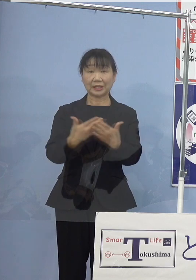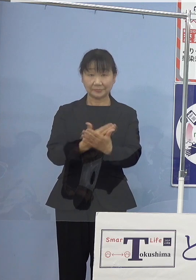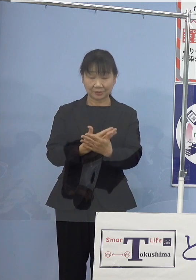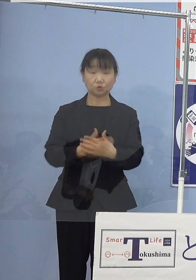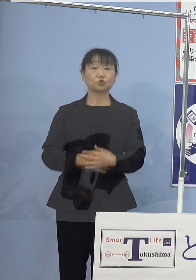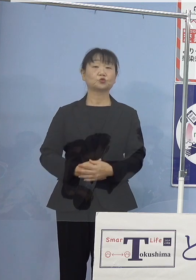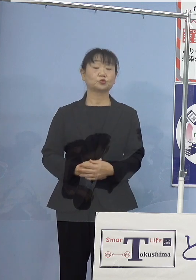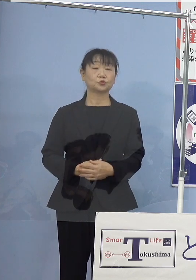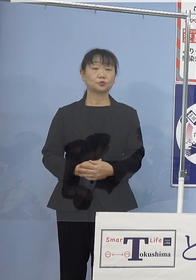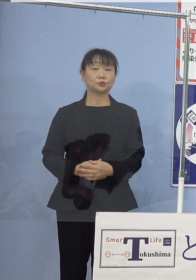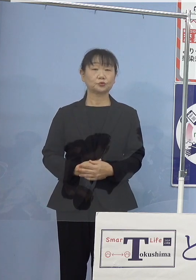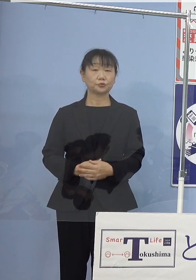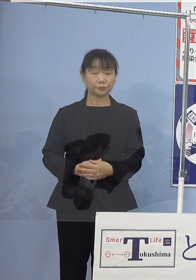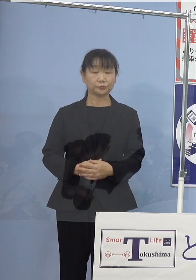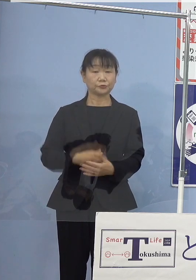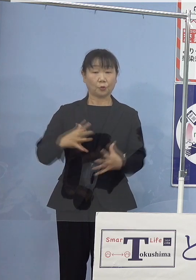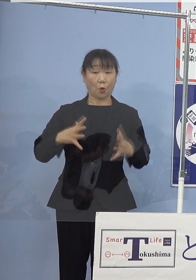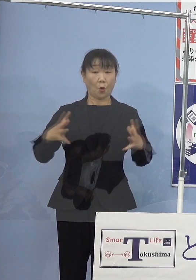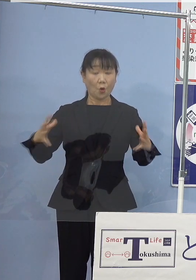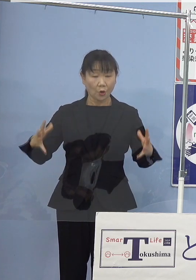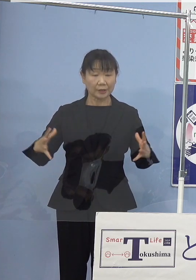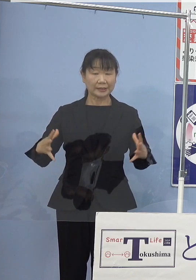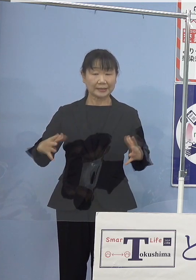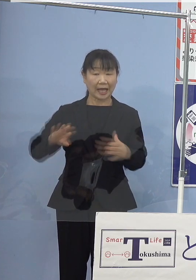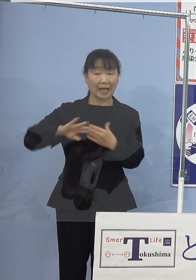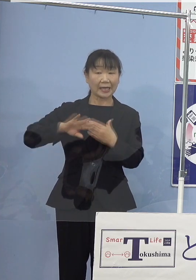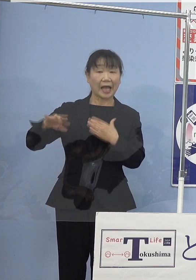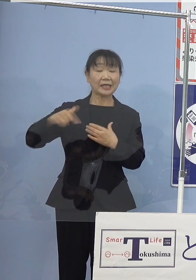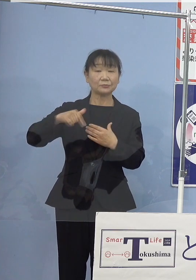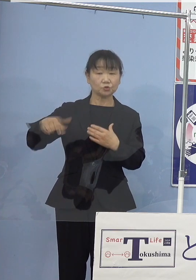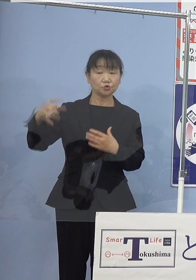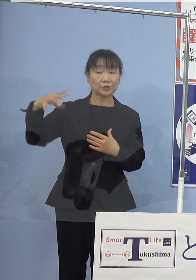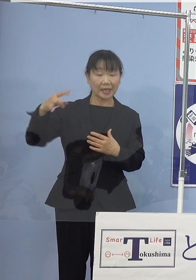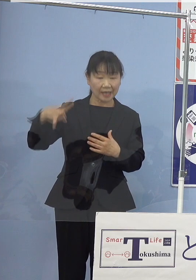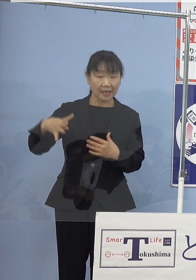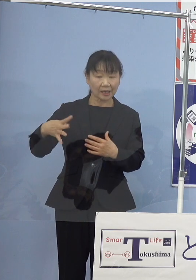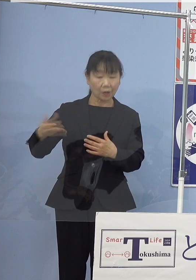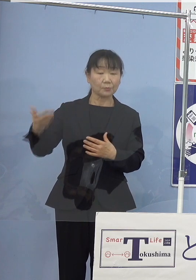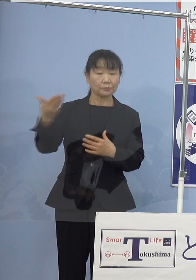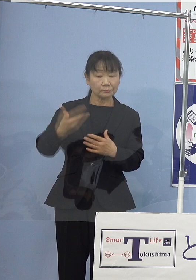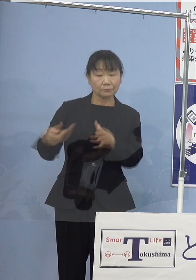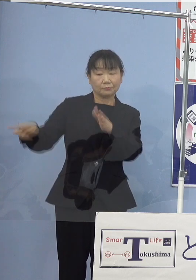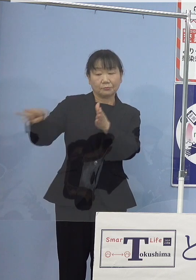また、大容量の外部電源供給システムを 備えておりまして